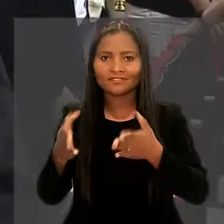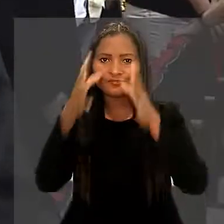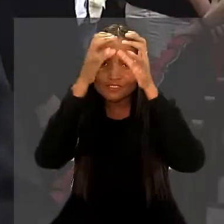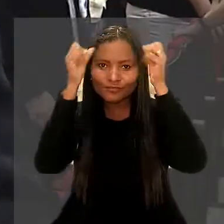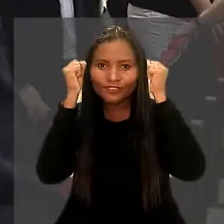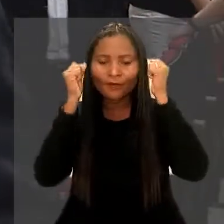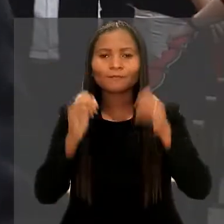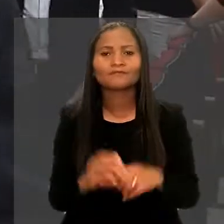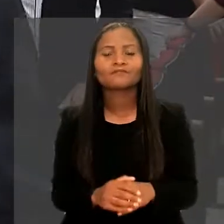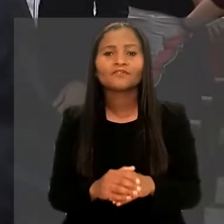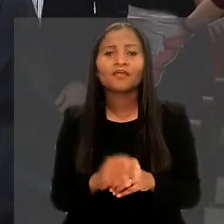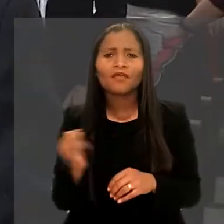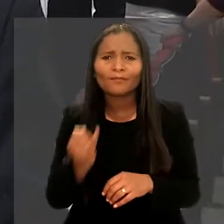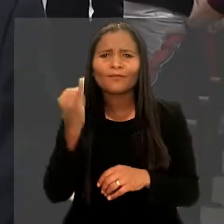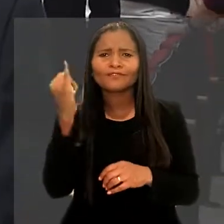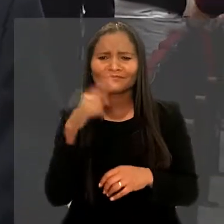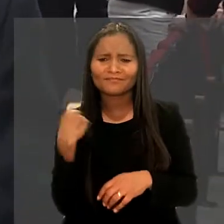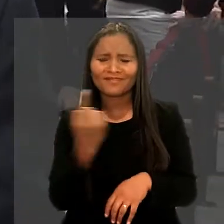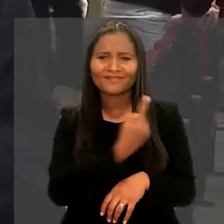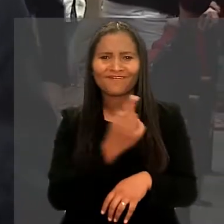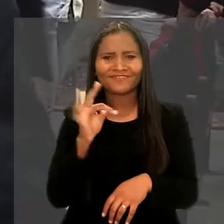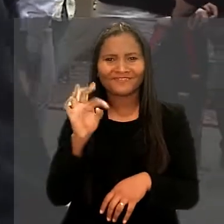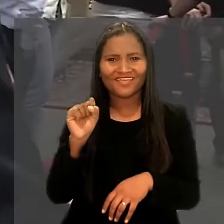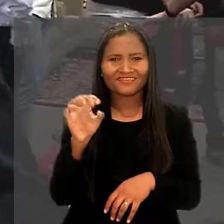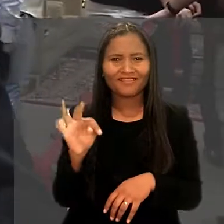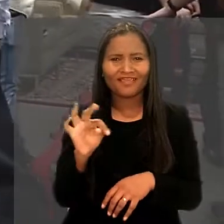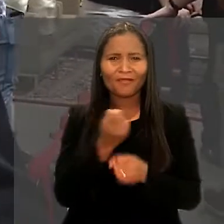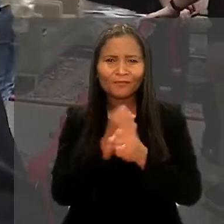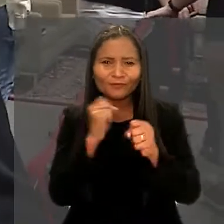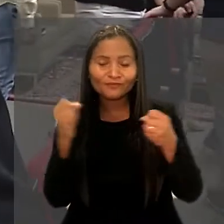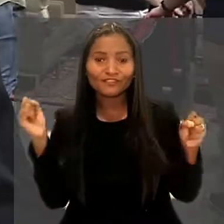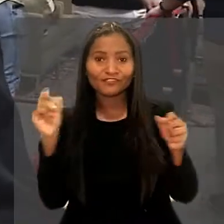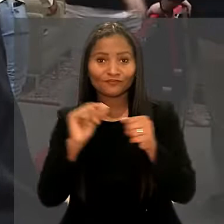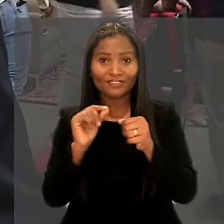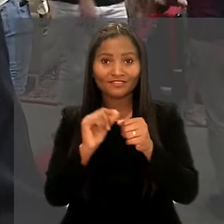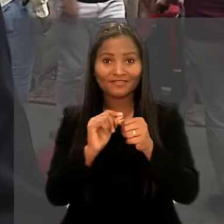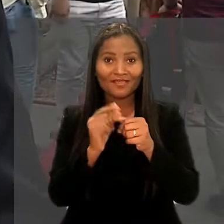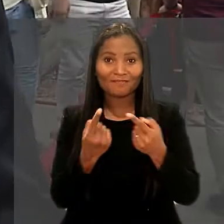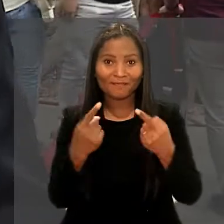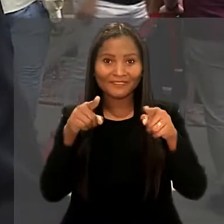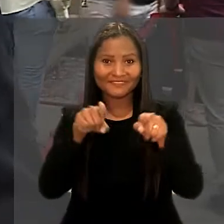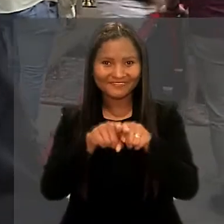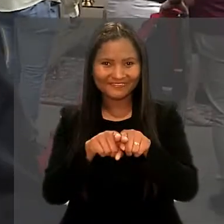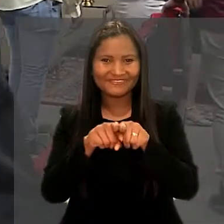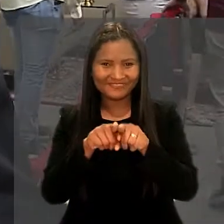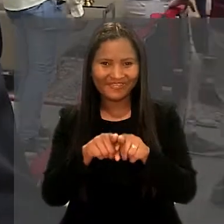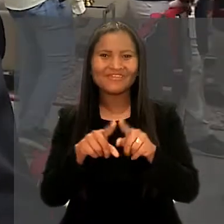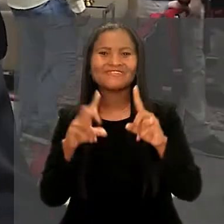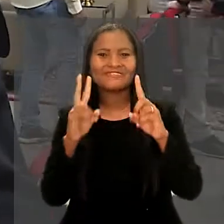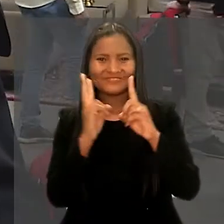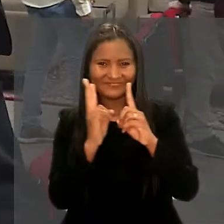"A importância para nós do TST é muito grande, em fazer uma parceria com a Universidade Federal do Rio Grande do Norte